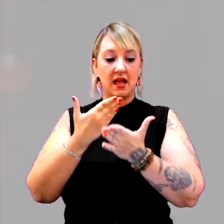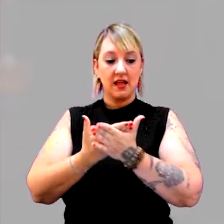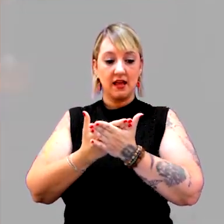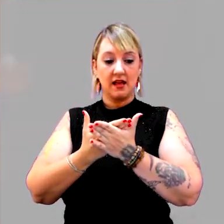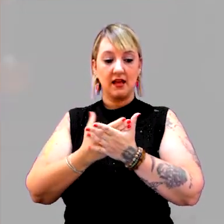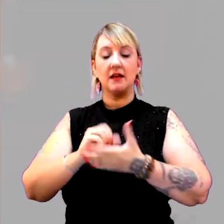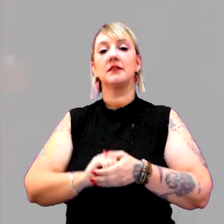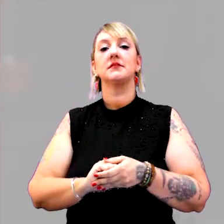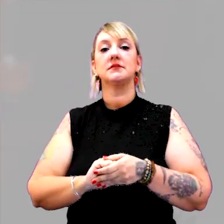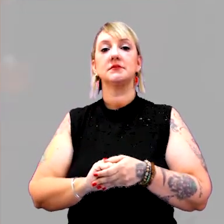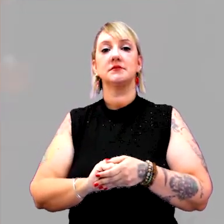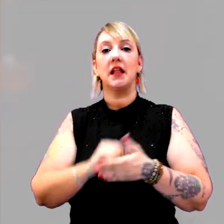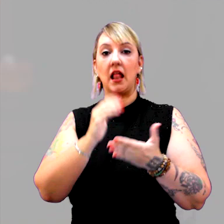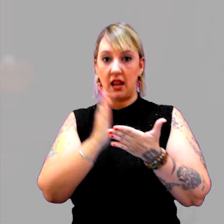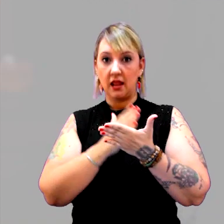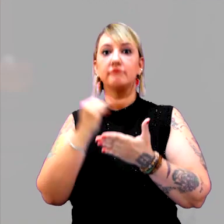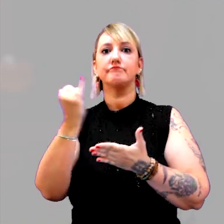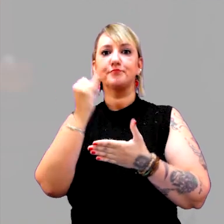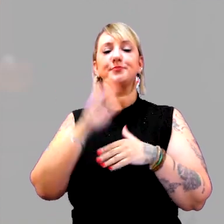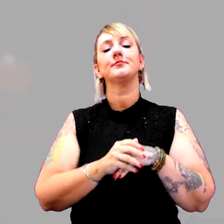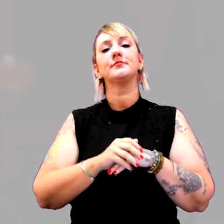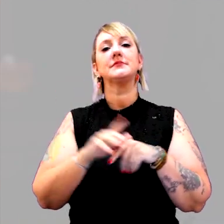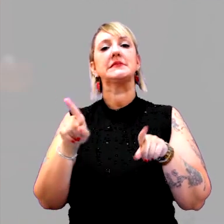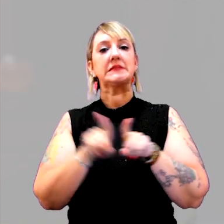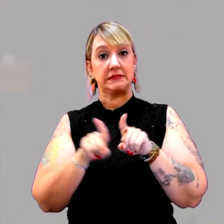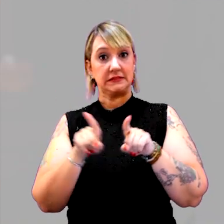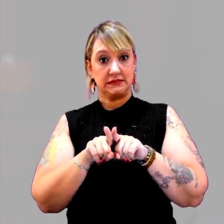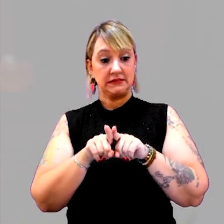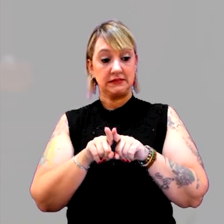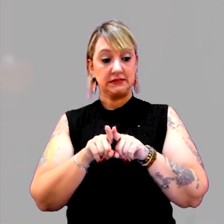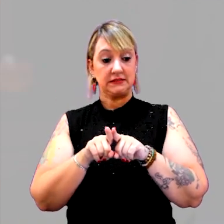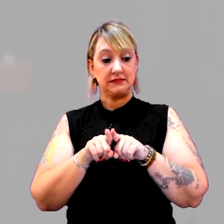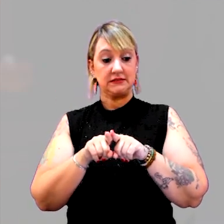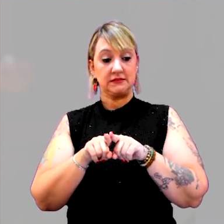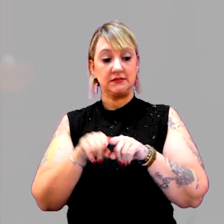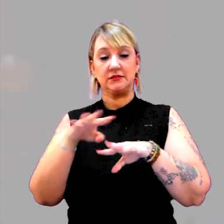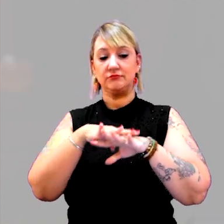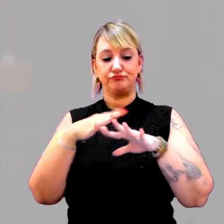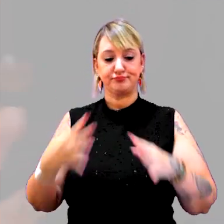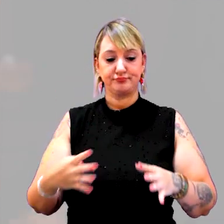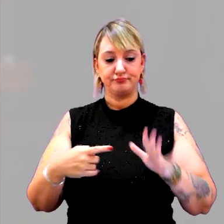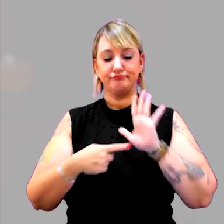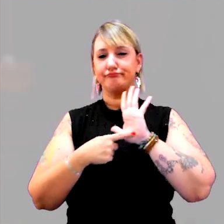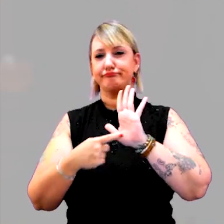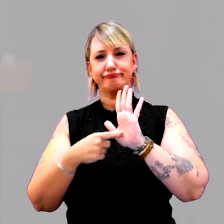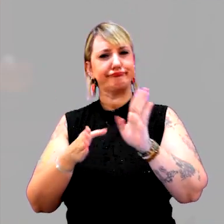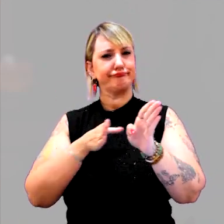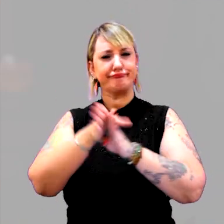Além disso tudo, na rede, publicado, disponibilizado,